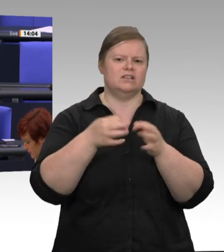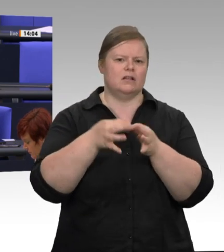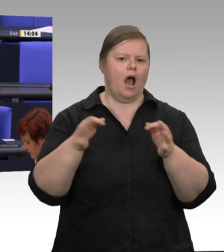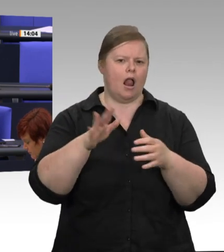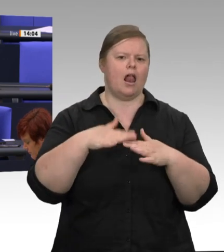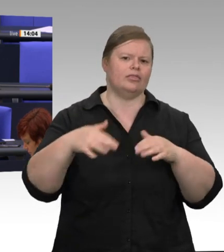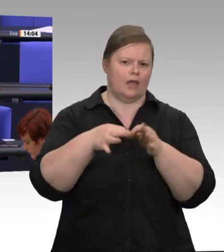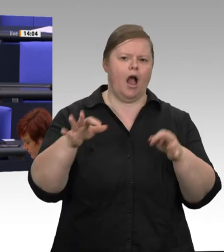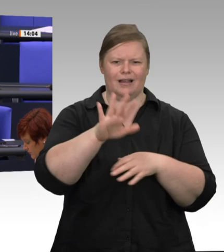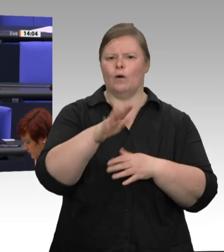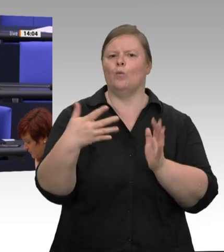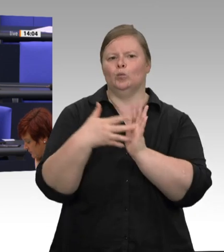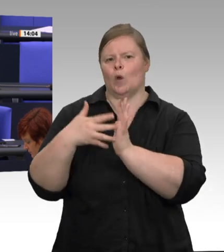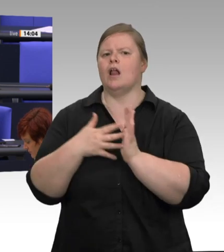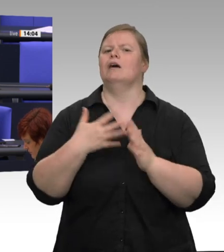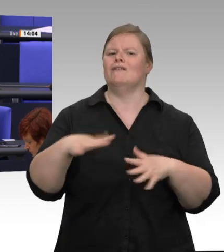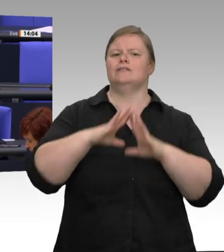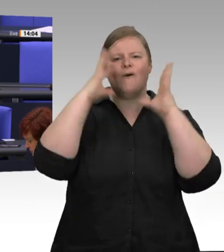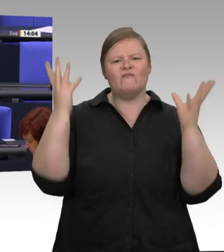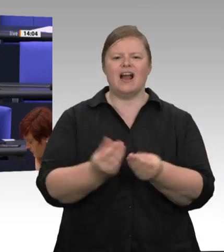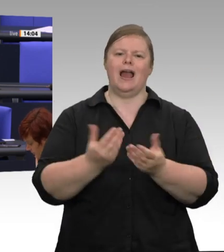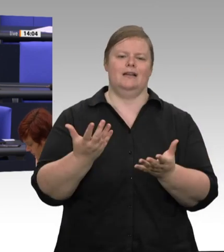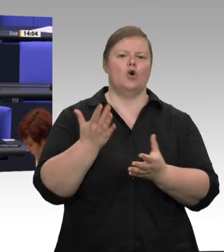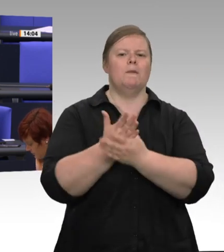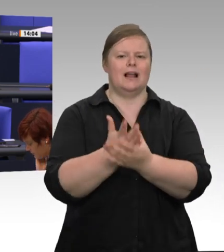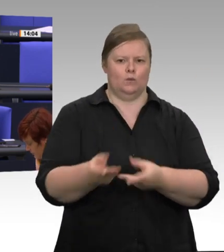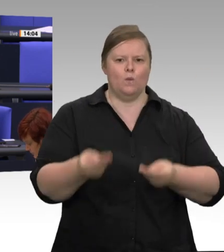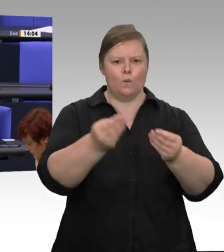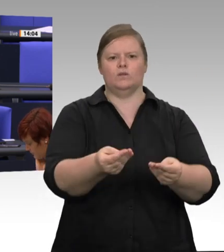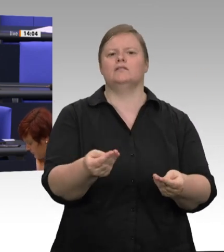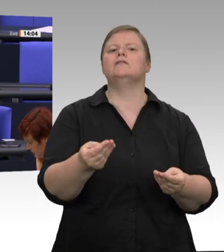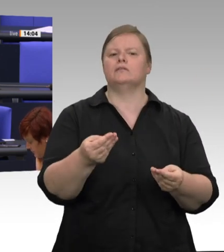Quarantäne zu stellen. Wir mussten mit allen Mitteln versuchen, das Überspringen